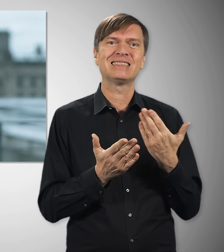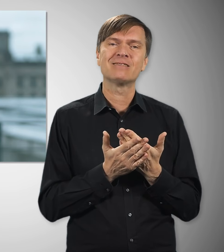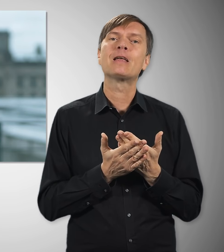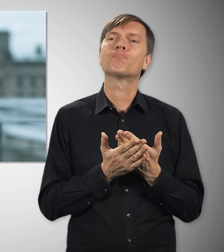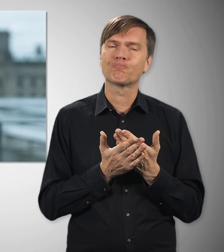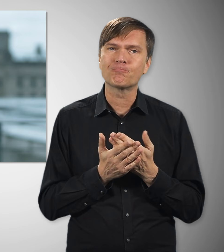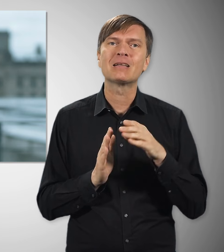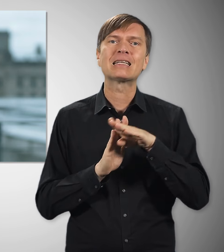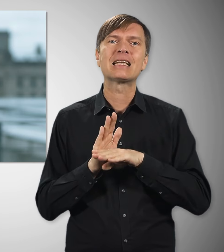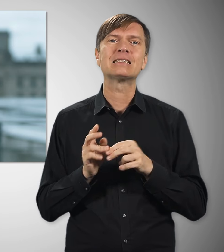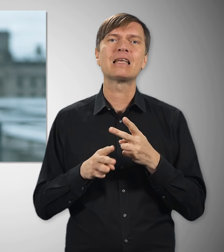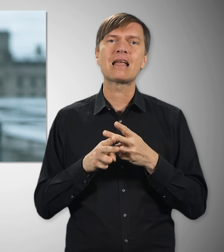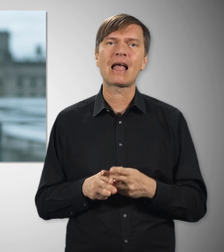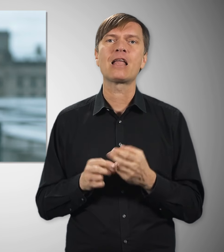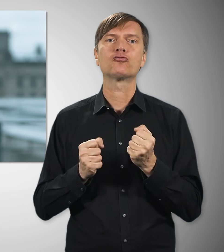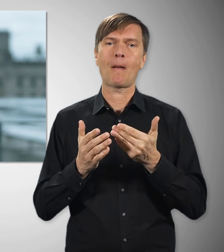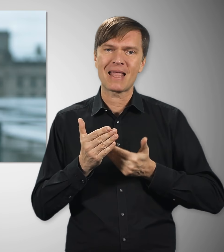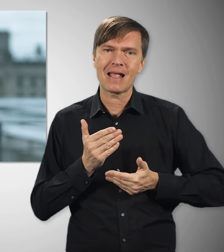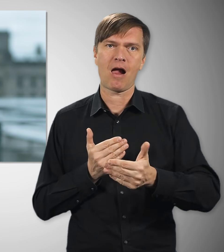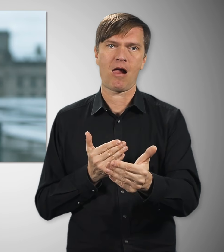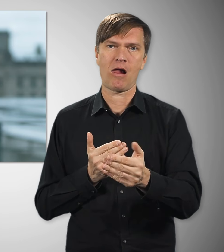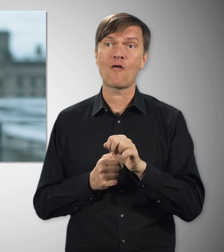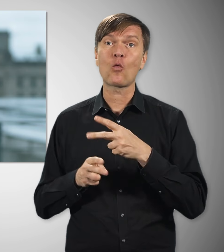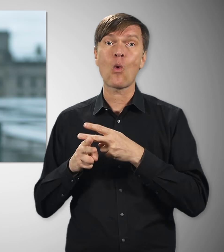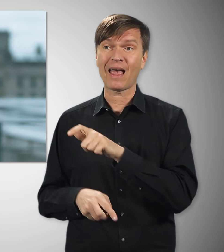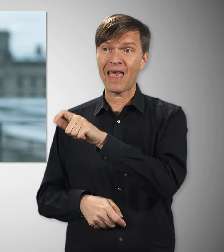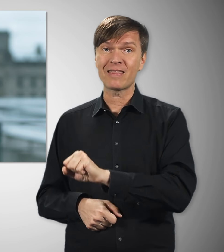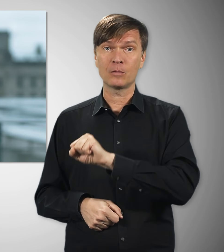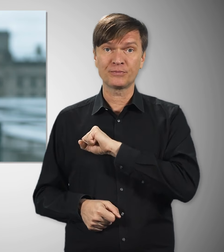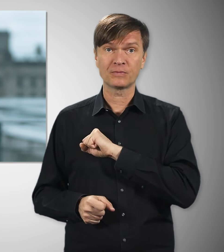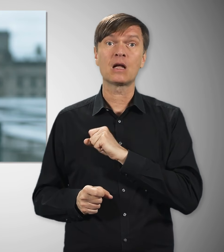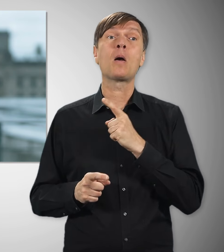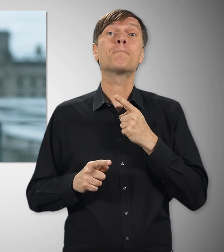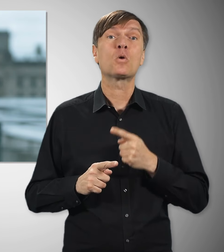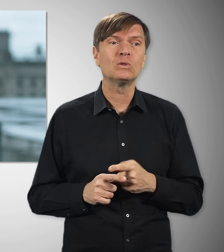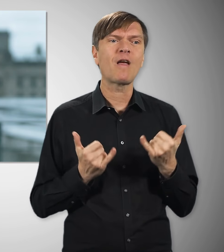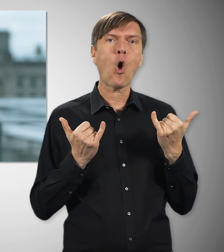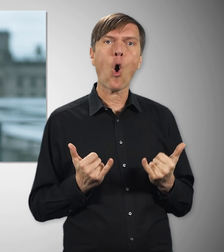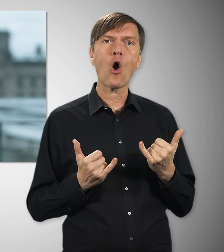Deshalb stabilisieren wir die gesetzliche Rente. Das hilft den Rentnerinnen und Rentnern, aber auch allen,